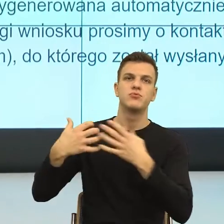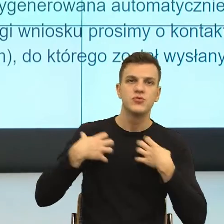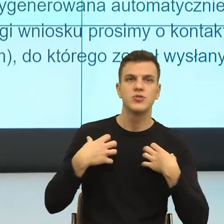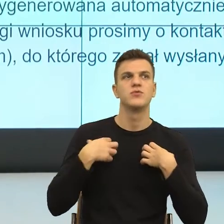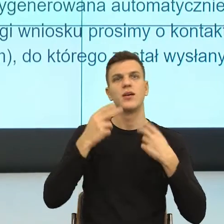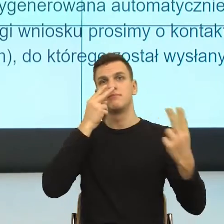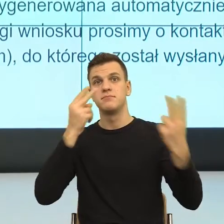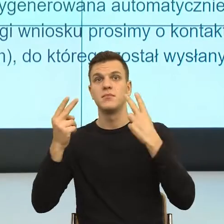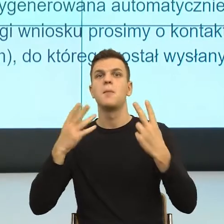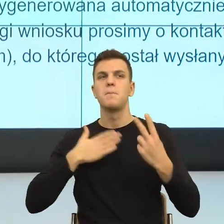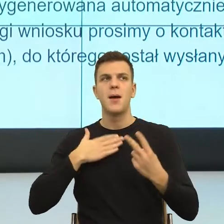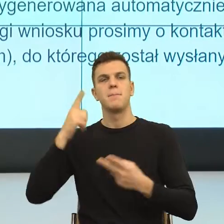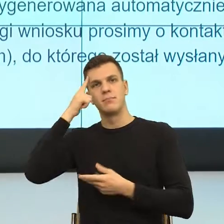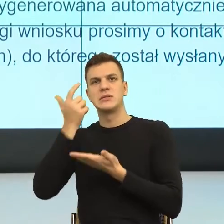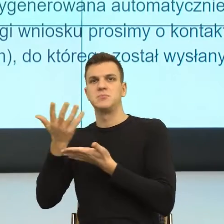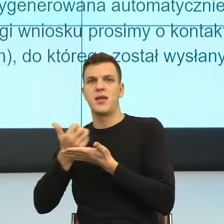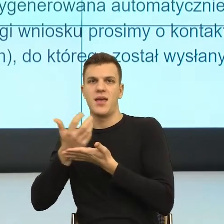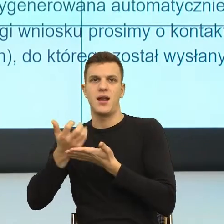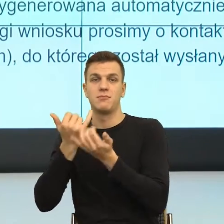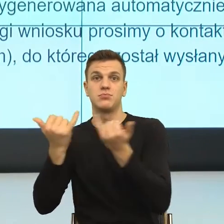I teraz mówię dla mnie wniosek o ustalenie prawa w moim ciele